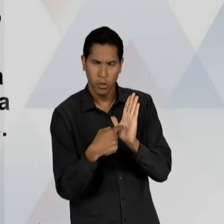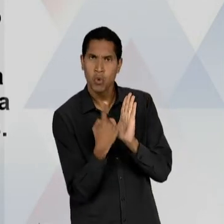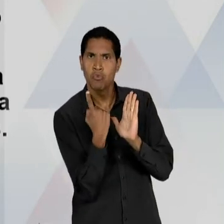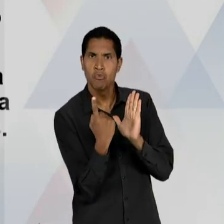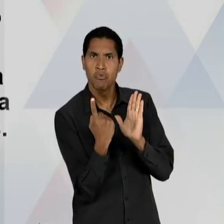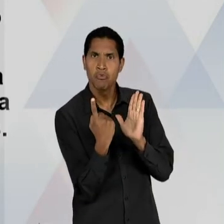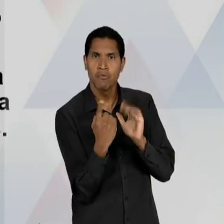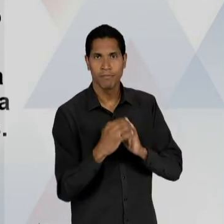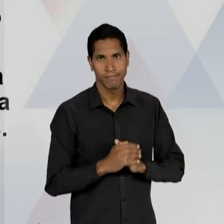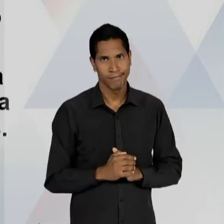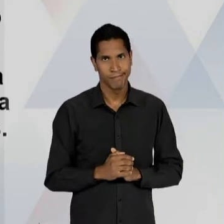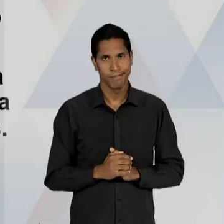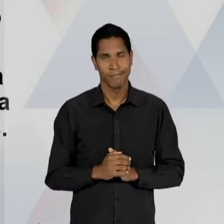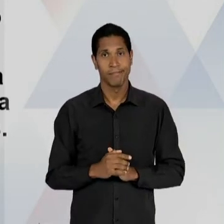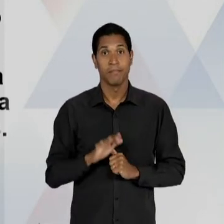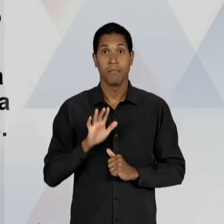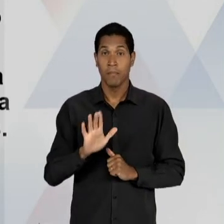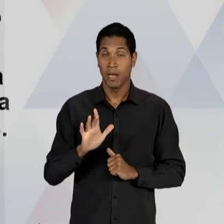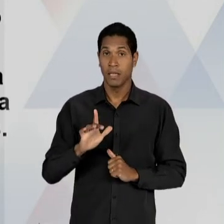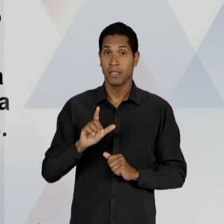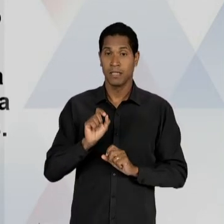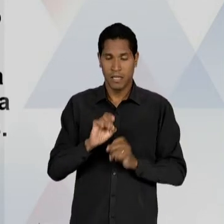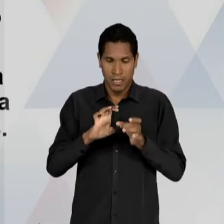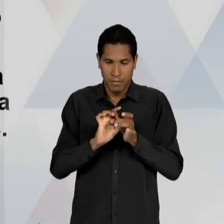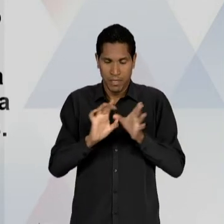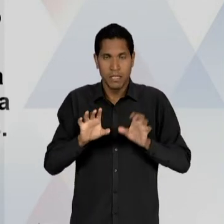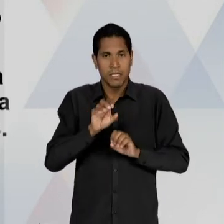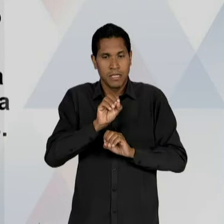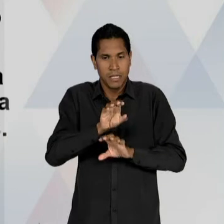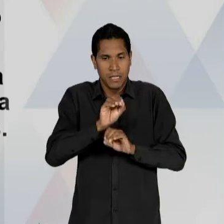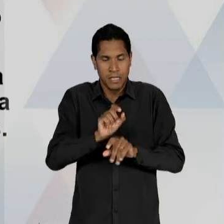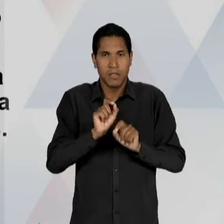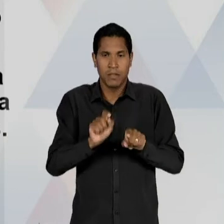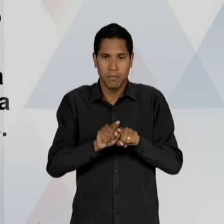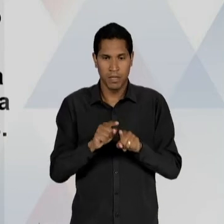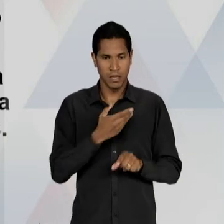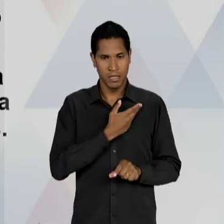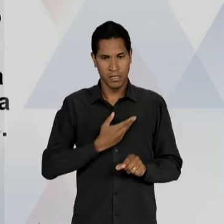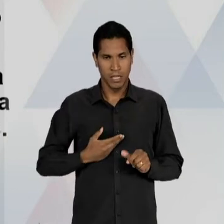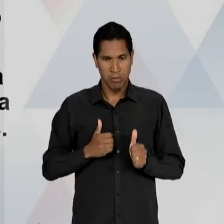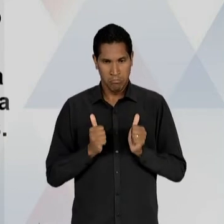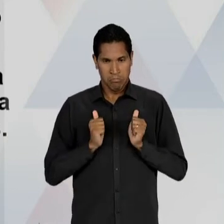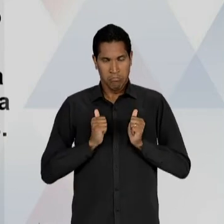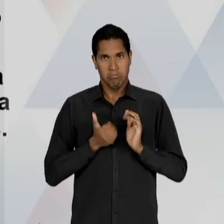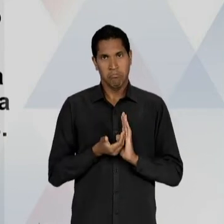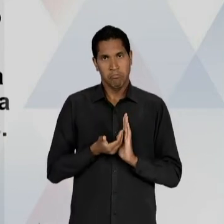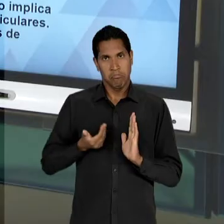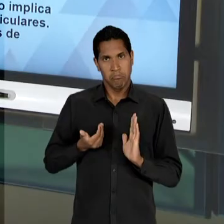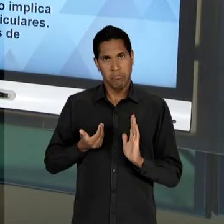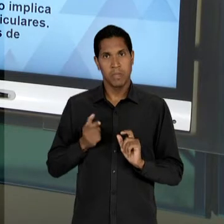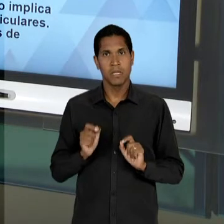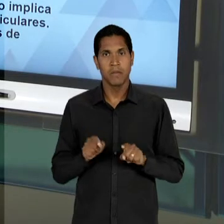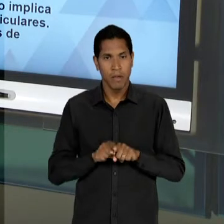IMPLICA LIBERDADE DE ENSINO EM UMA EXCLUSÃO DO ESTADO, EM PROL DA INICIATIVA PARTICULAR; E